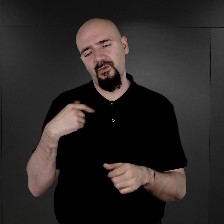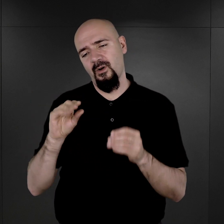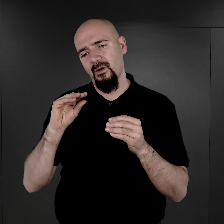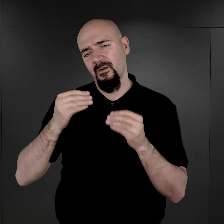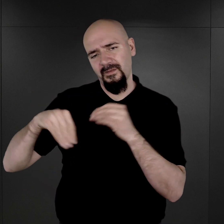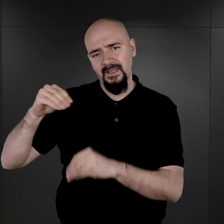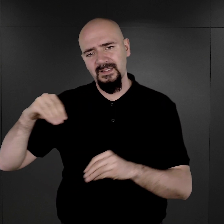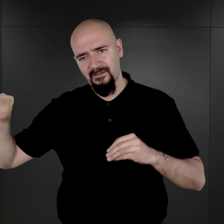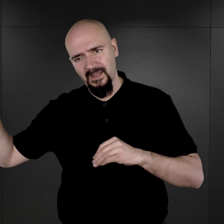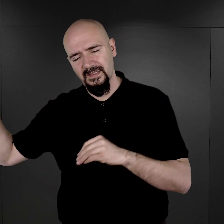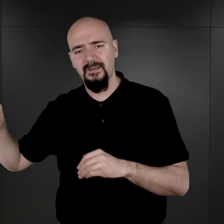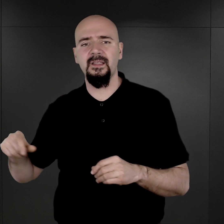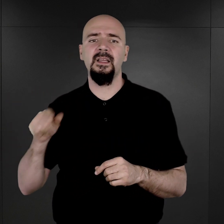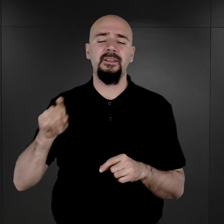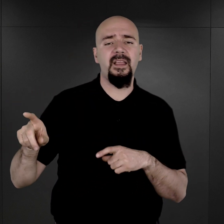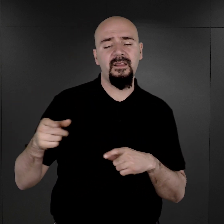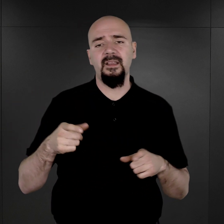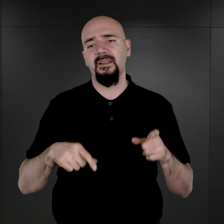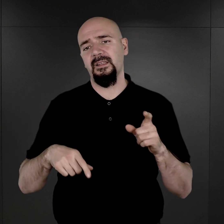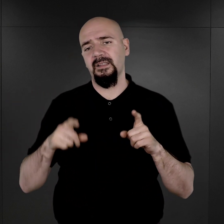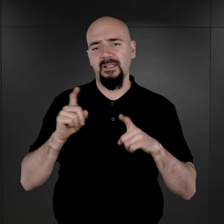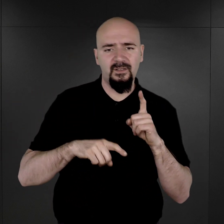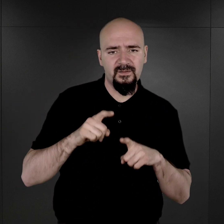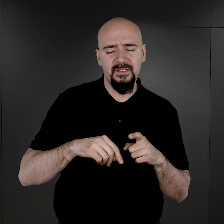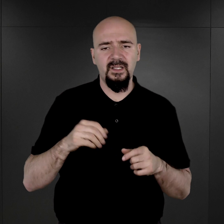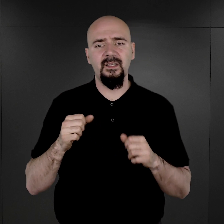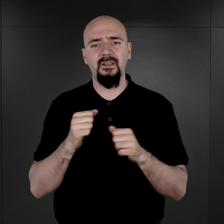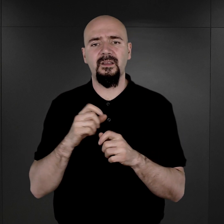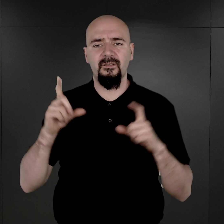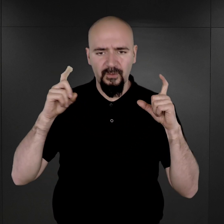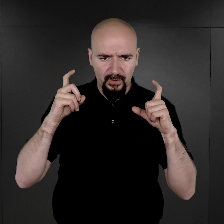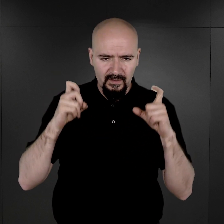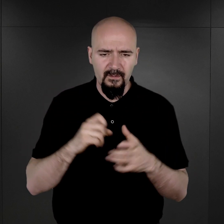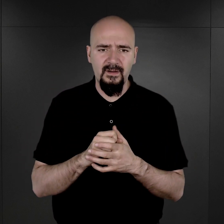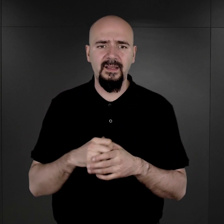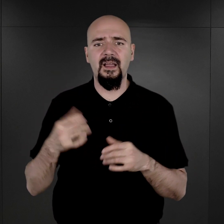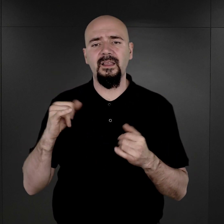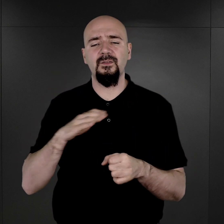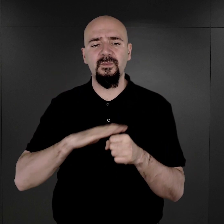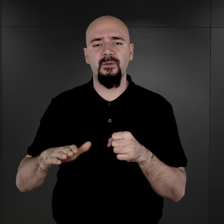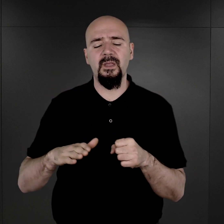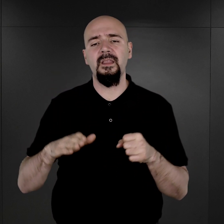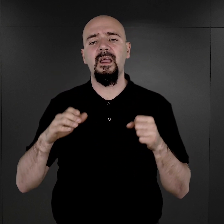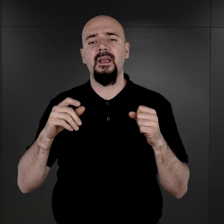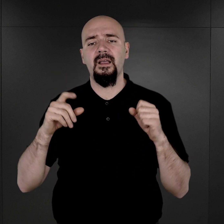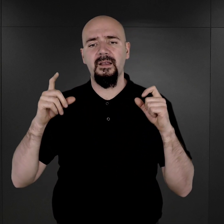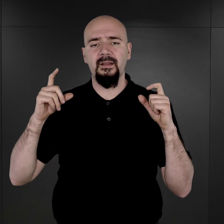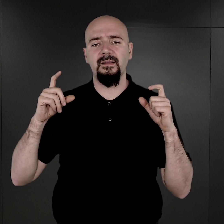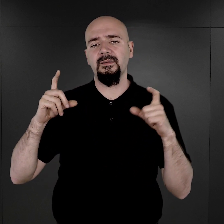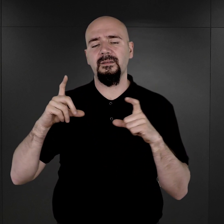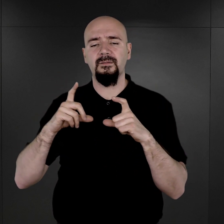w obozie ten zwyczaj fotografowania więźniów i uzupełniania fotografiami obozowej dokumentacji